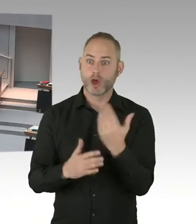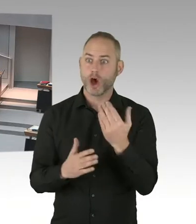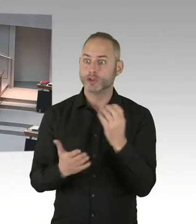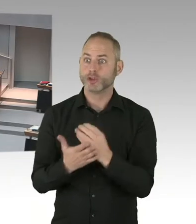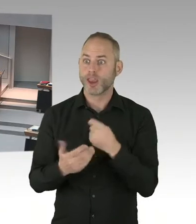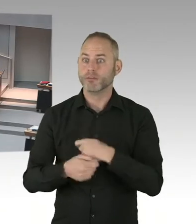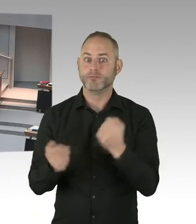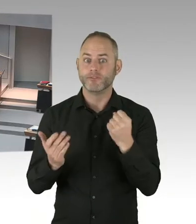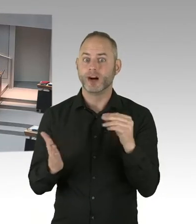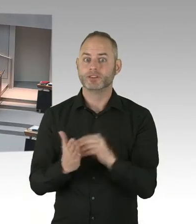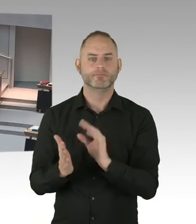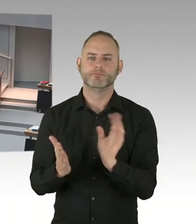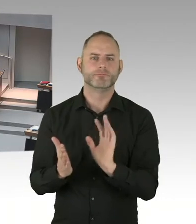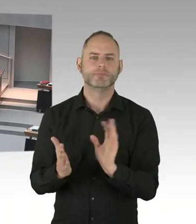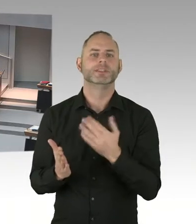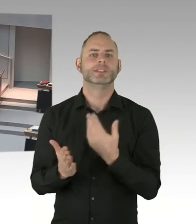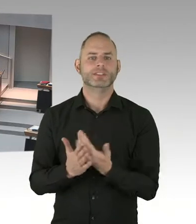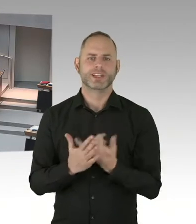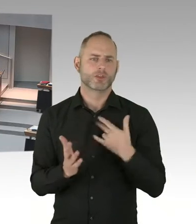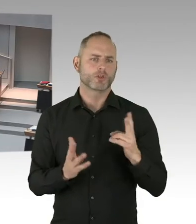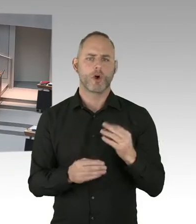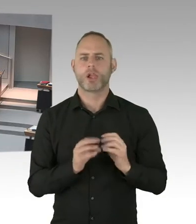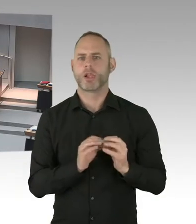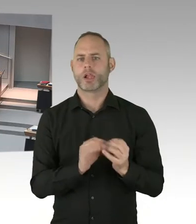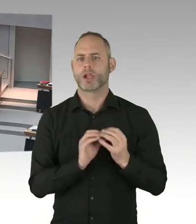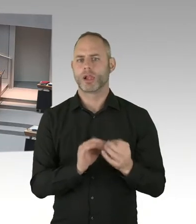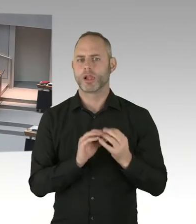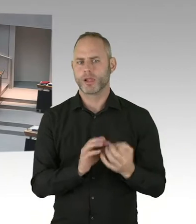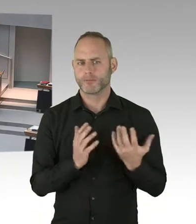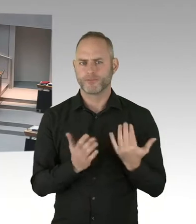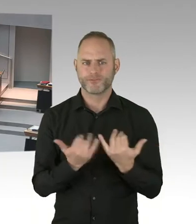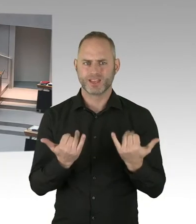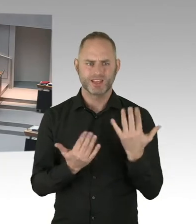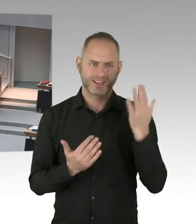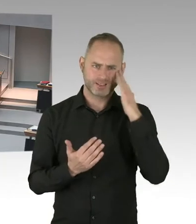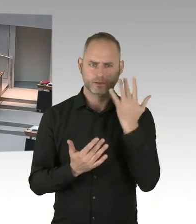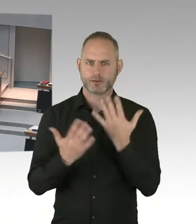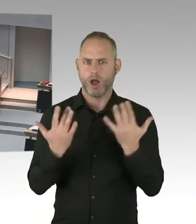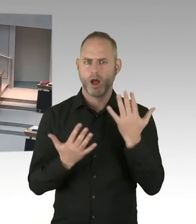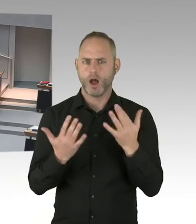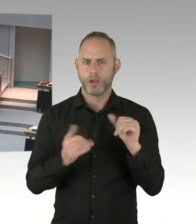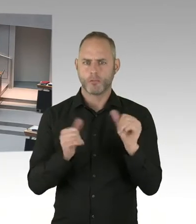(Zwischenruf) Aber so was muss dann natürlich auch bei dem Haushalt beschlossen werden. Und wenn wir sie jetzt besetzen,